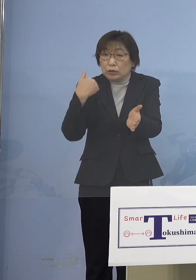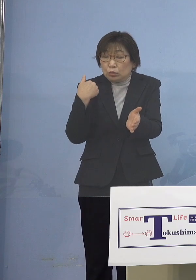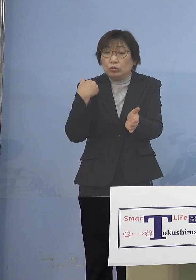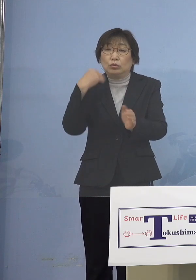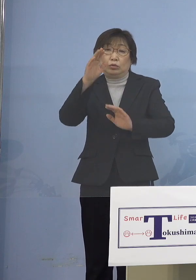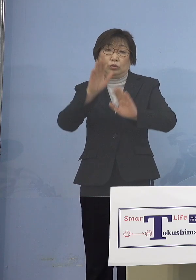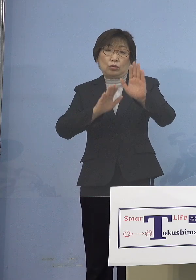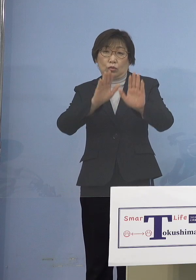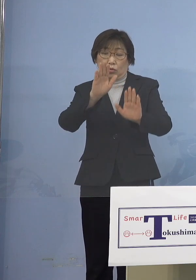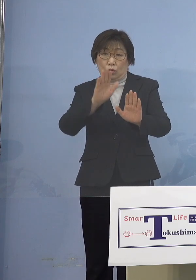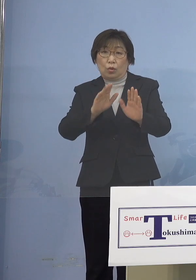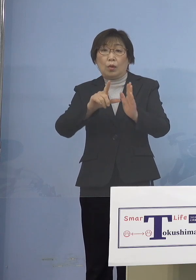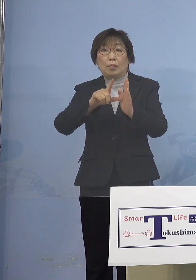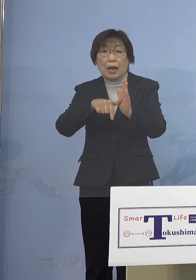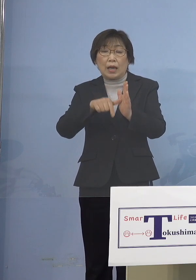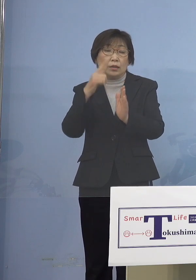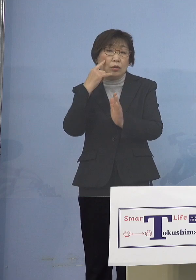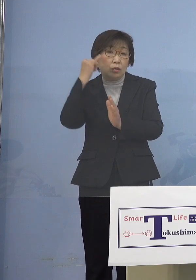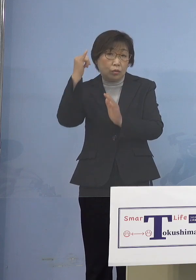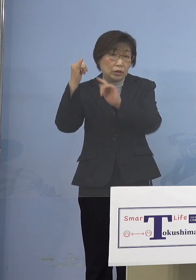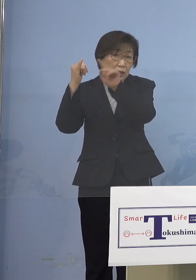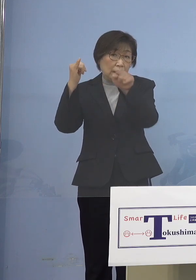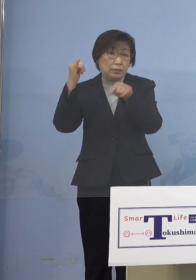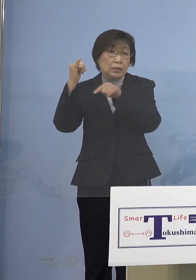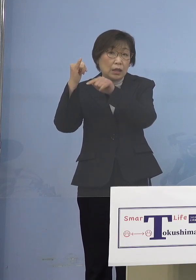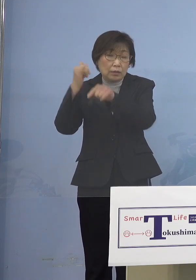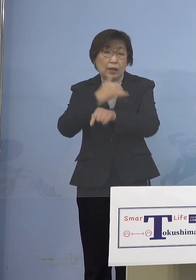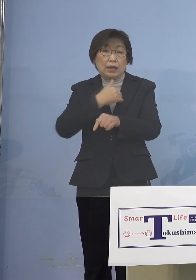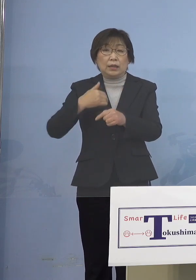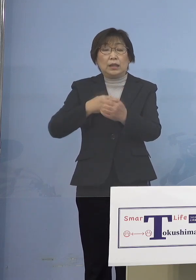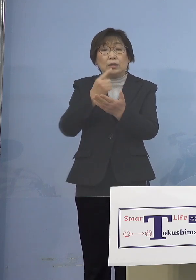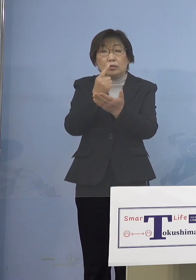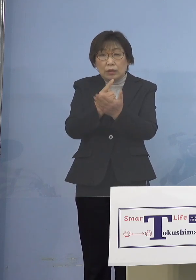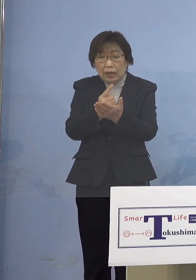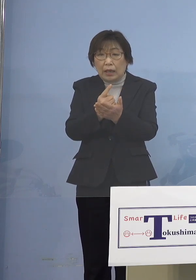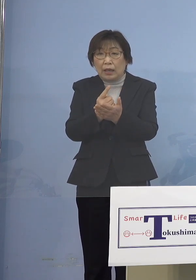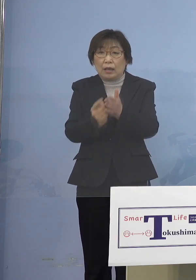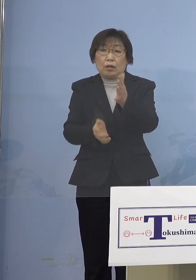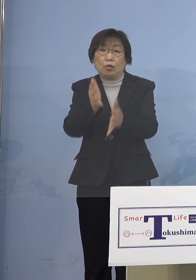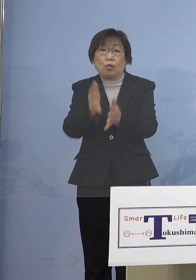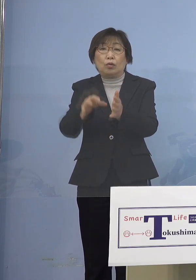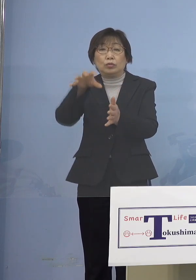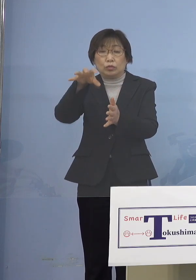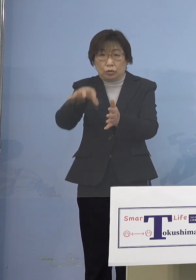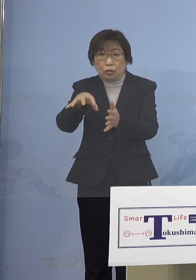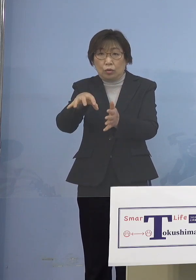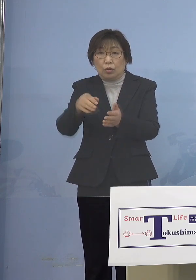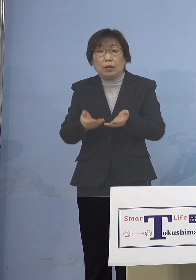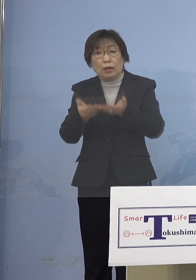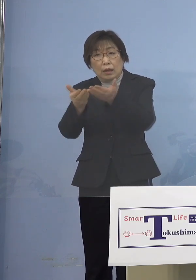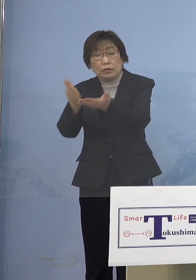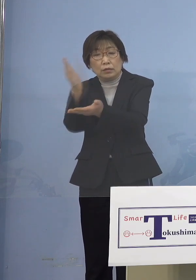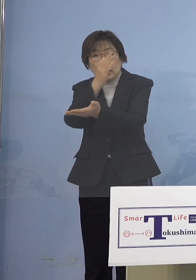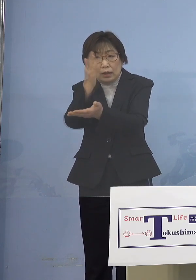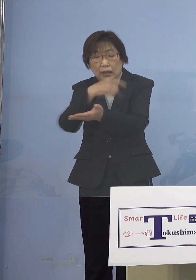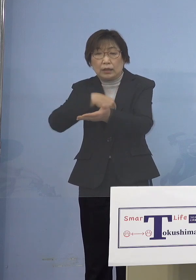この期間できる限りの登園自粛 これにご協力いただきたいと